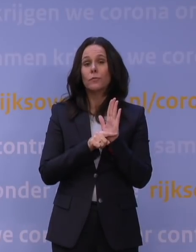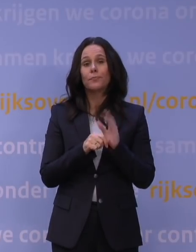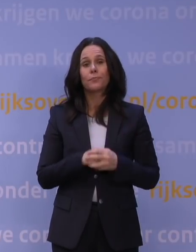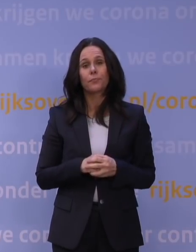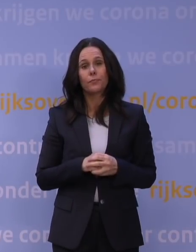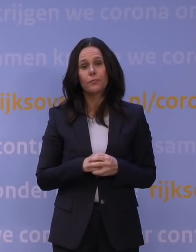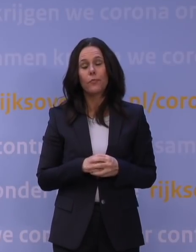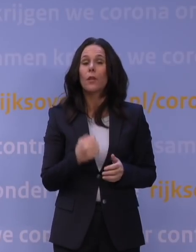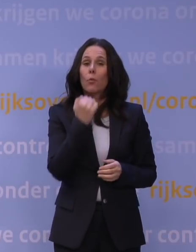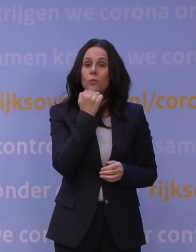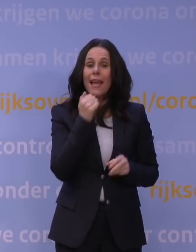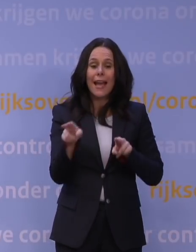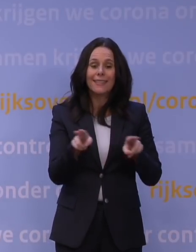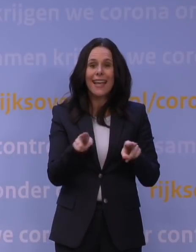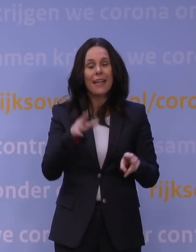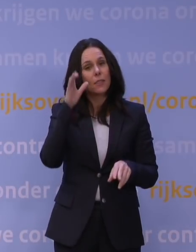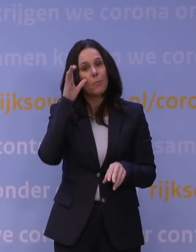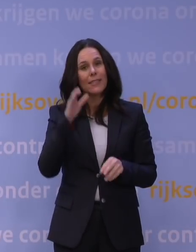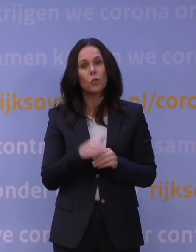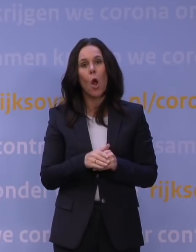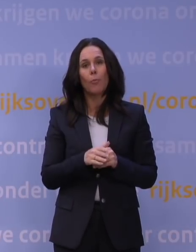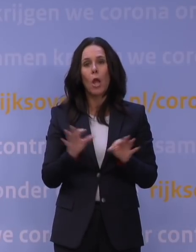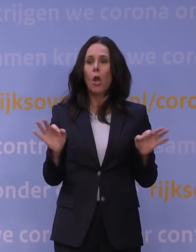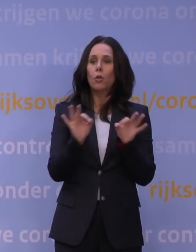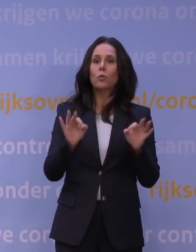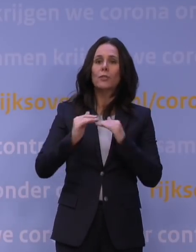De musea, theaters, bioscopen en concertzalen zijn gesloten.